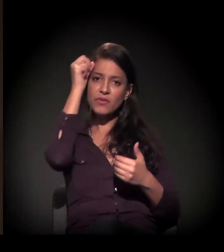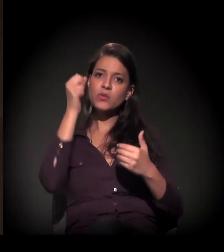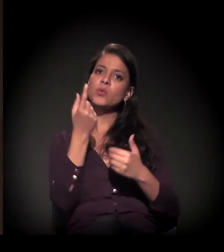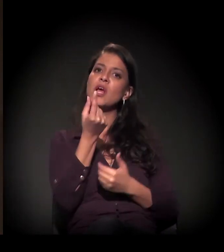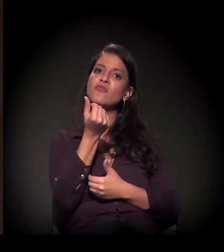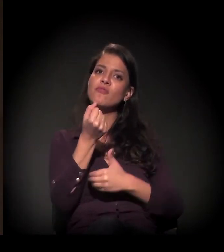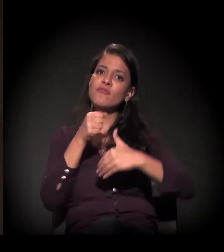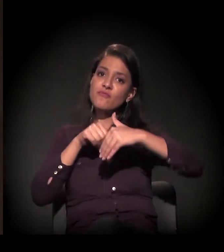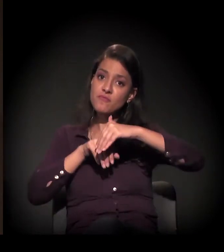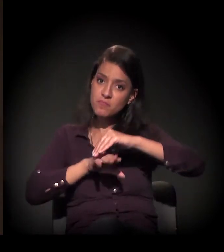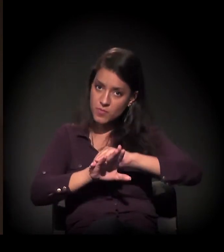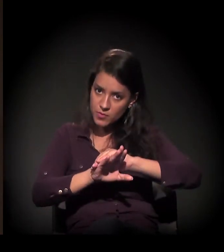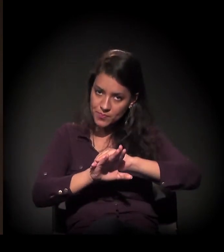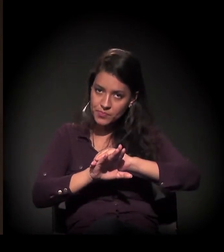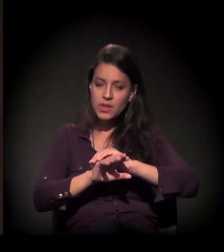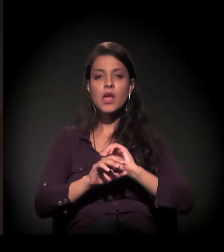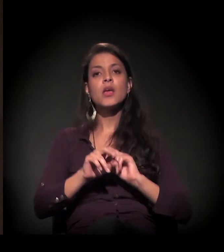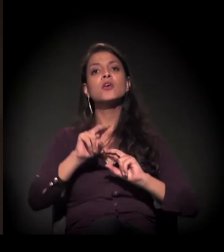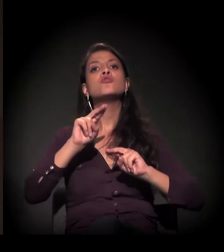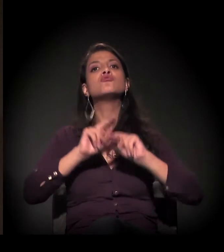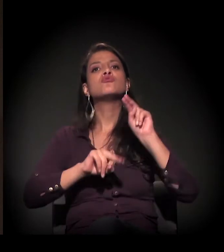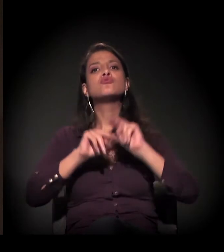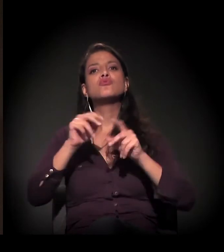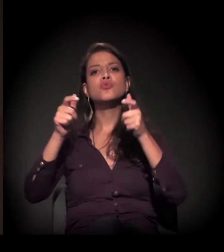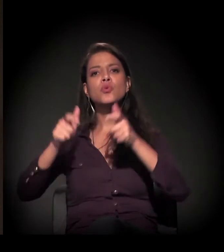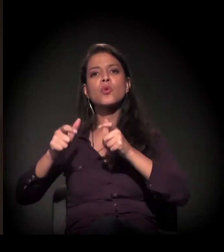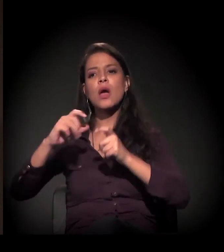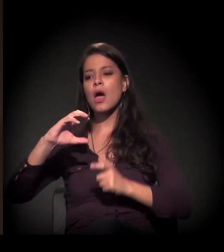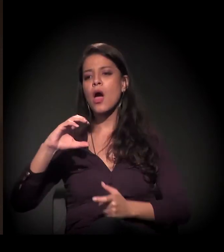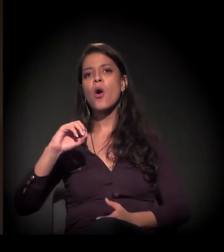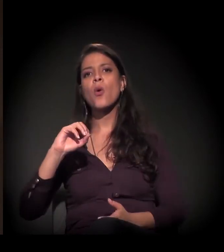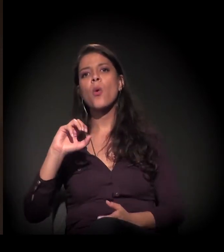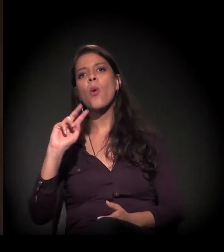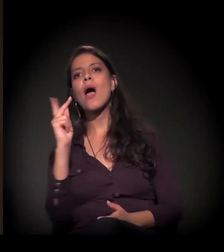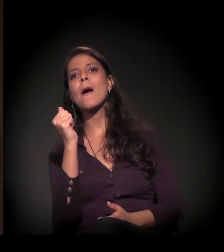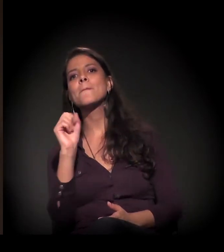Em junho houve uma manifestação da Cohab para suspender,